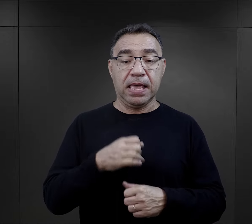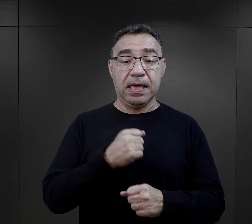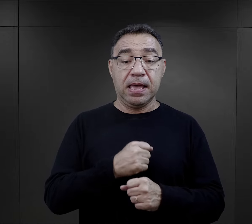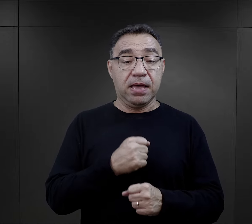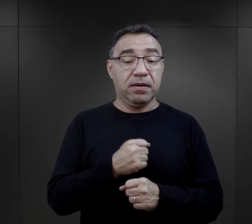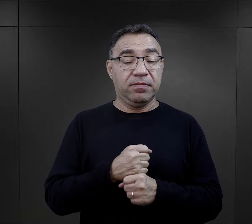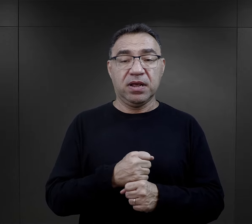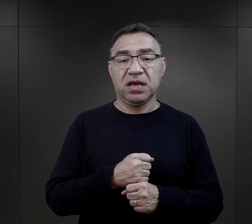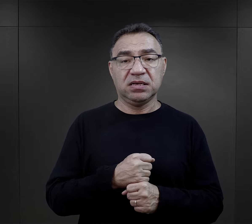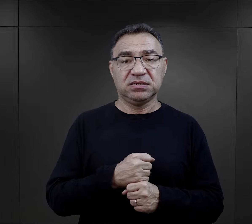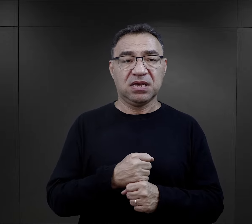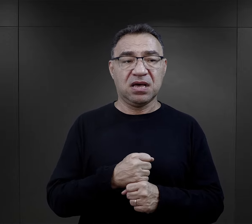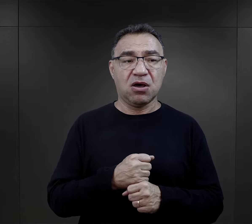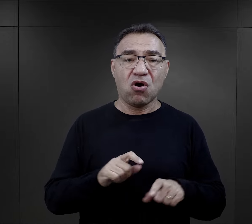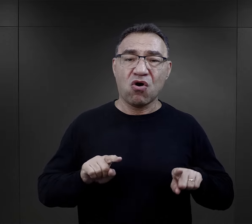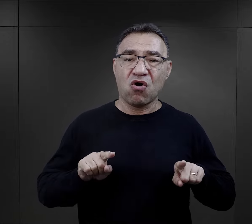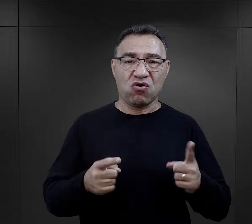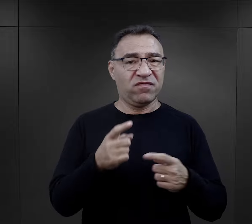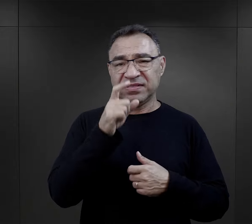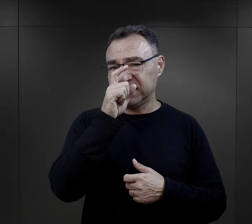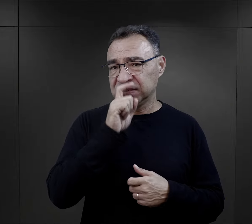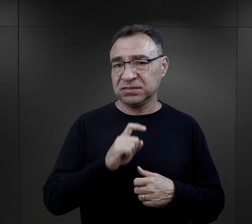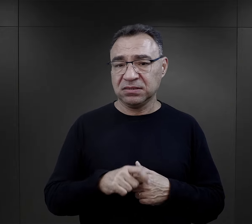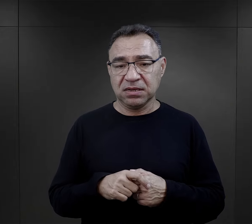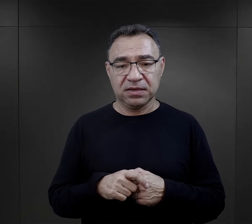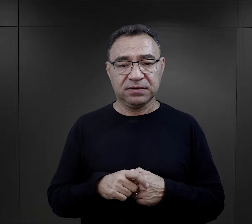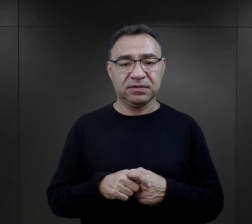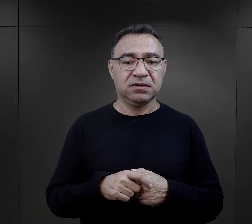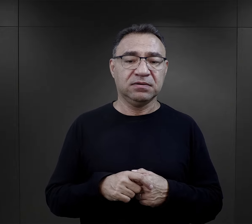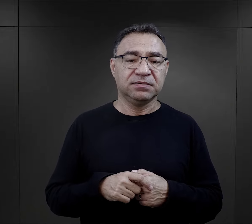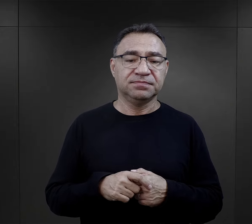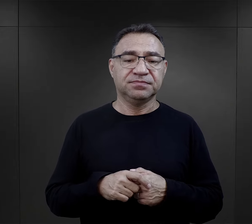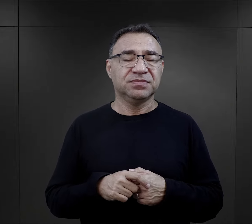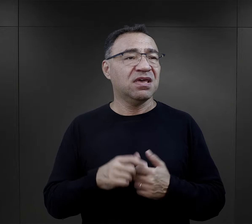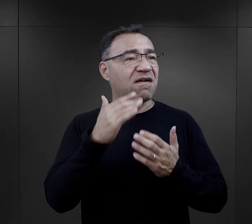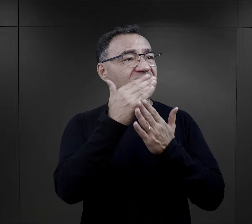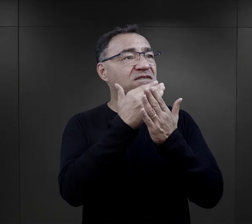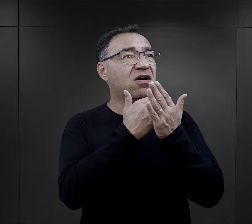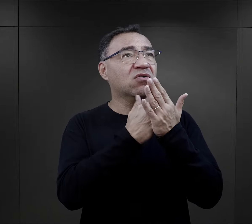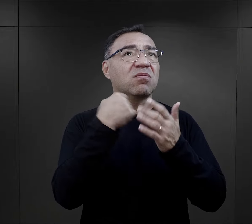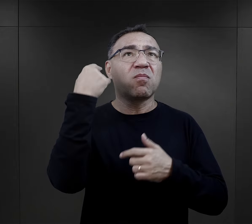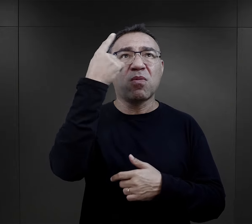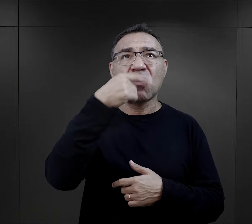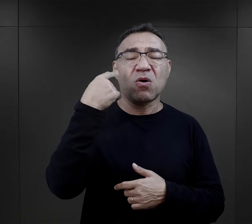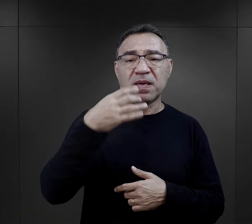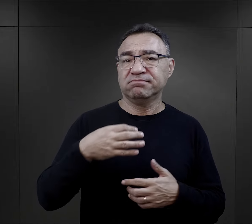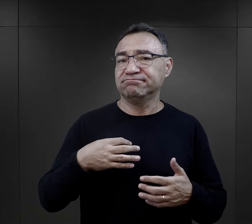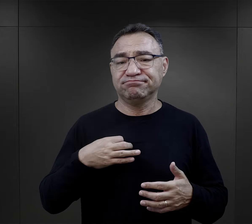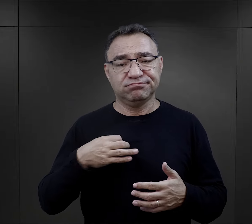Praca na ogół była źle zorganizowana, bez względu na warunki atmosferyczne